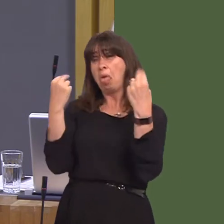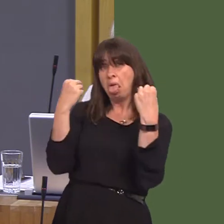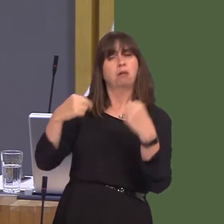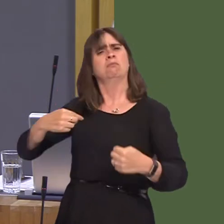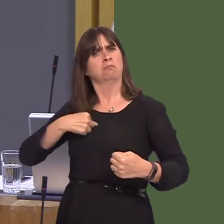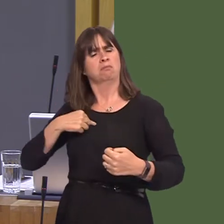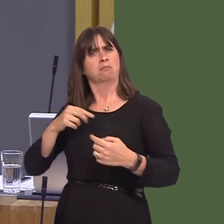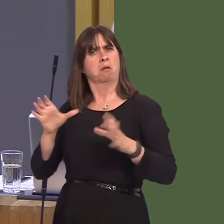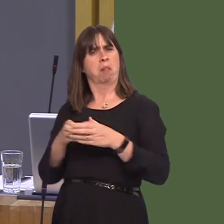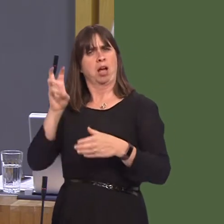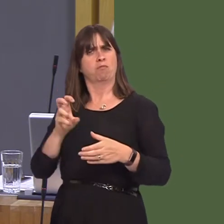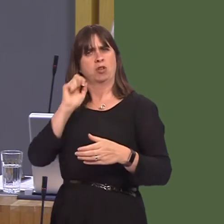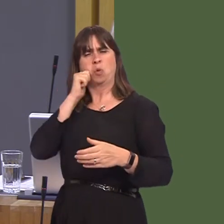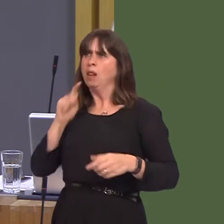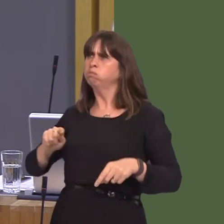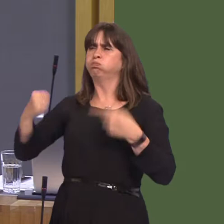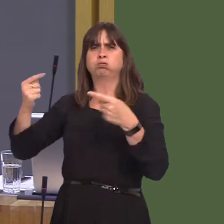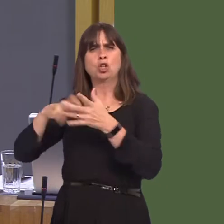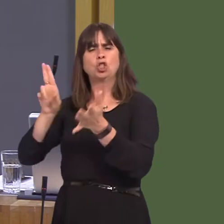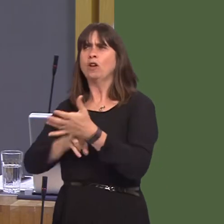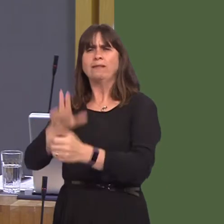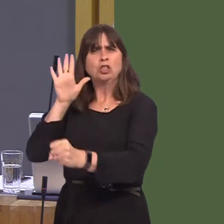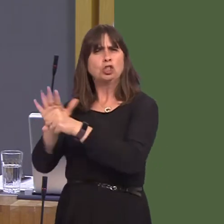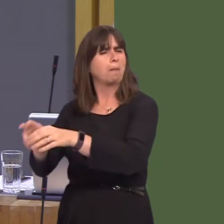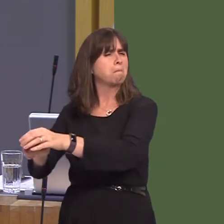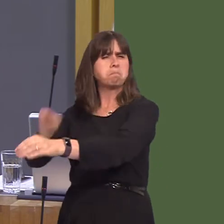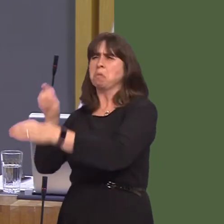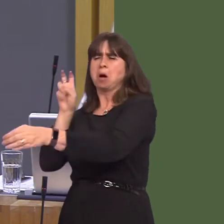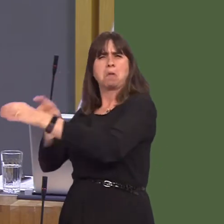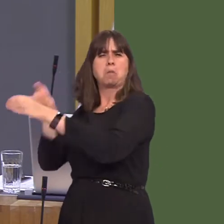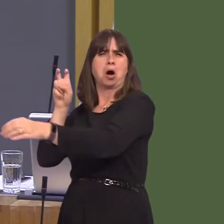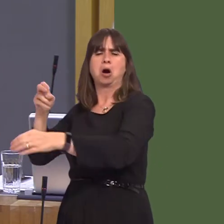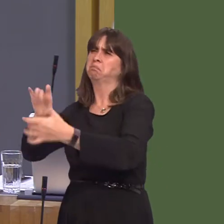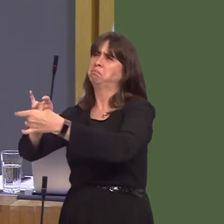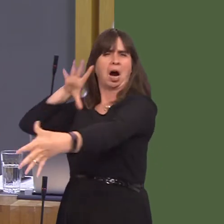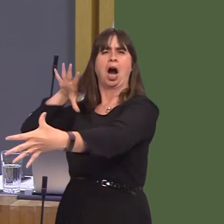and give it our utmost to stop an extreme Tory Brexit that will be so disastrous for